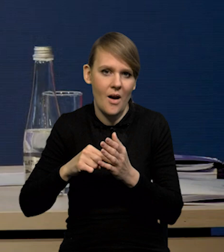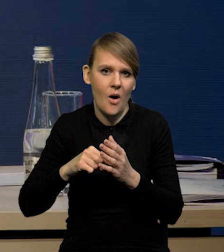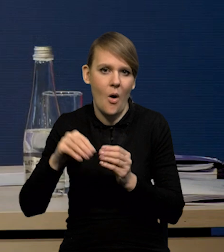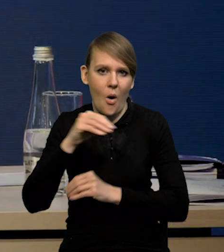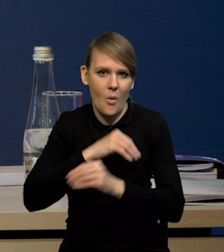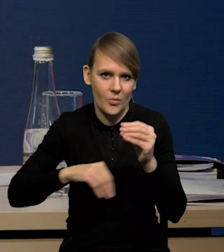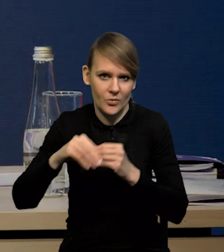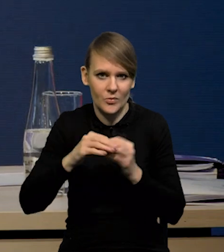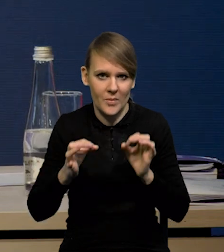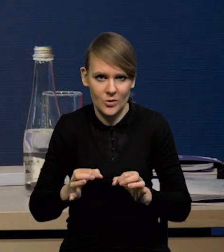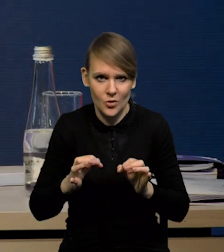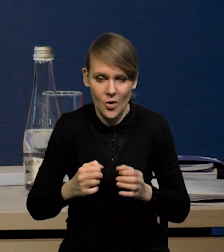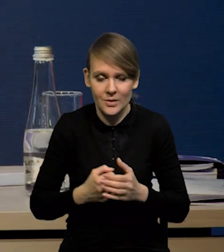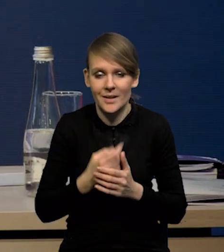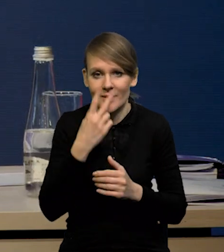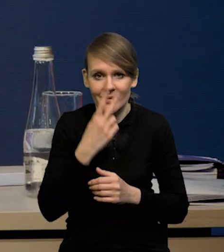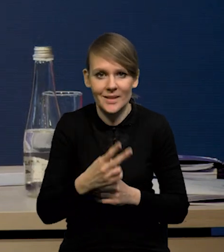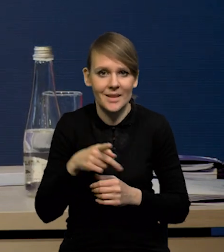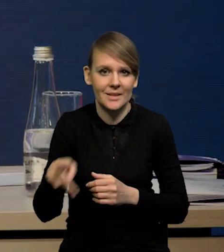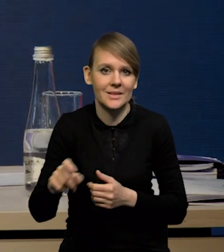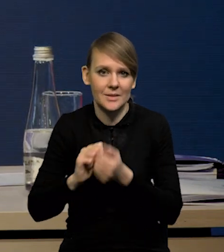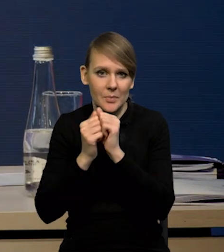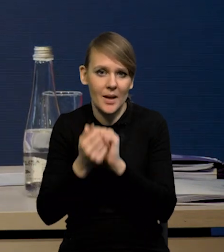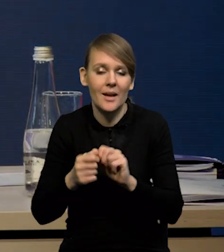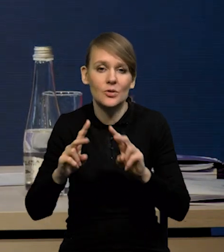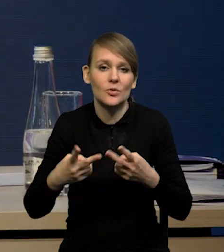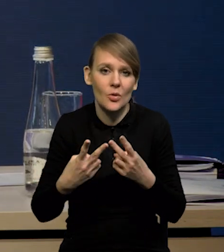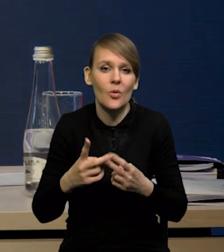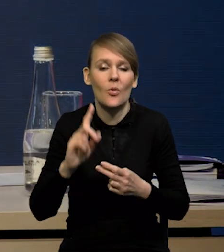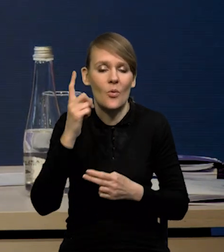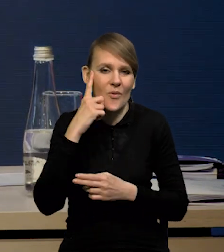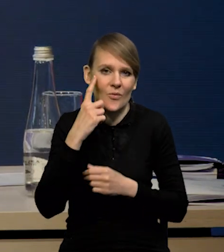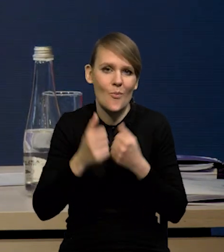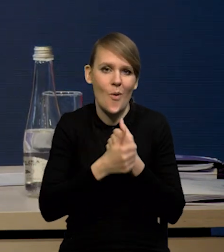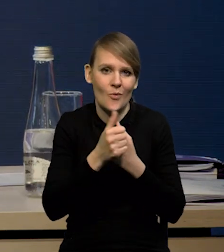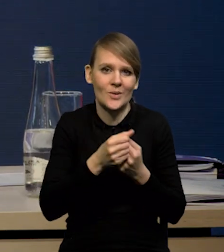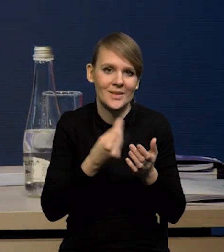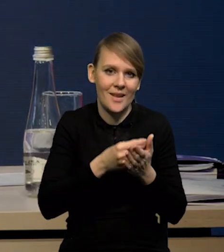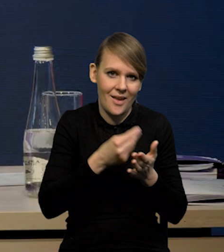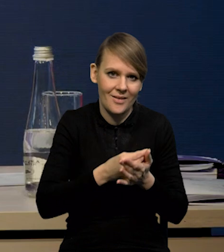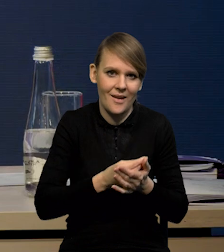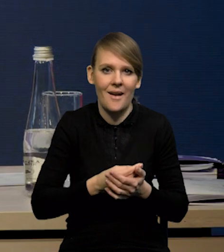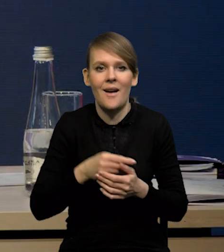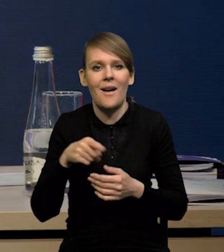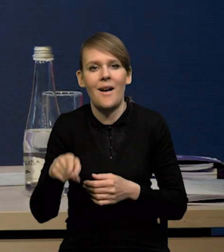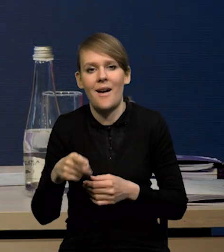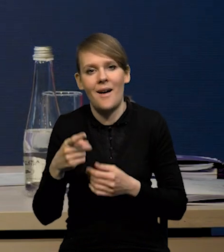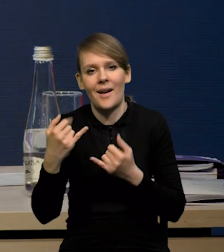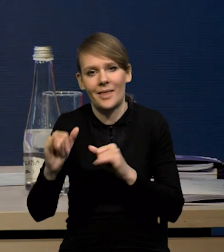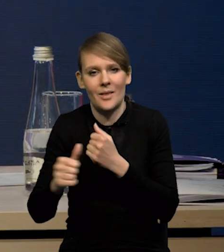także widać było, że te zmiany rachunku w dużym stopniu wynikały z czynników cenowych, a nie z jakichś czynników strukturalnych.